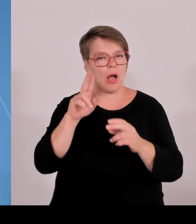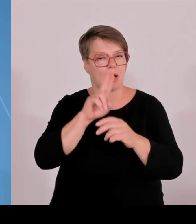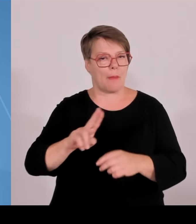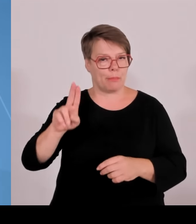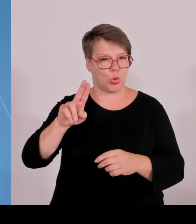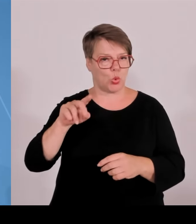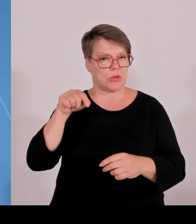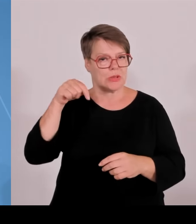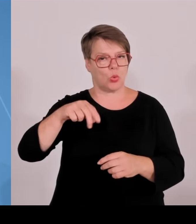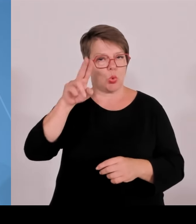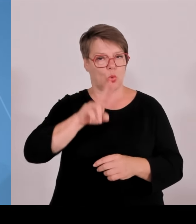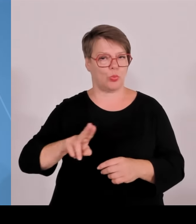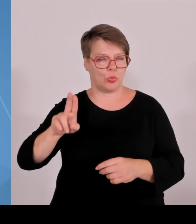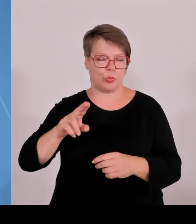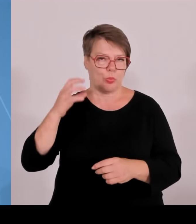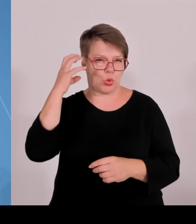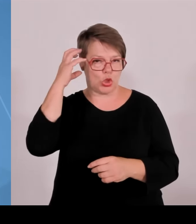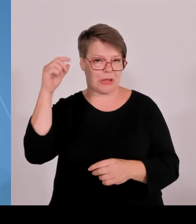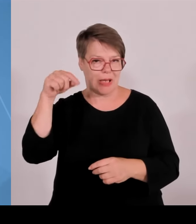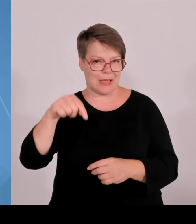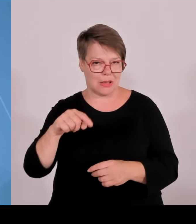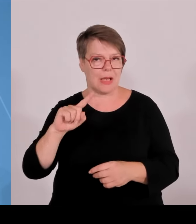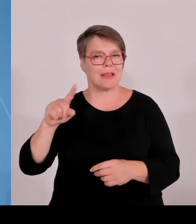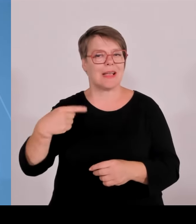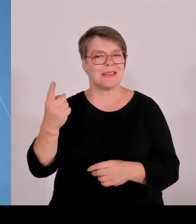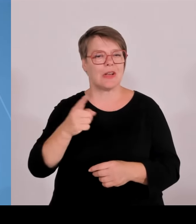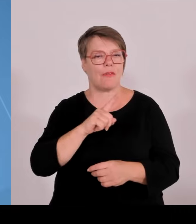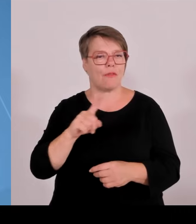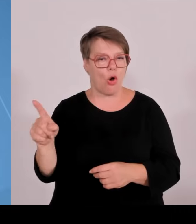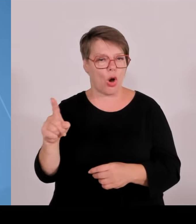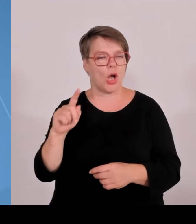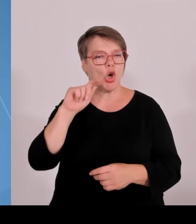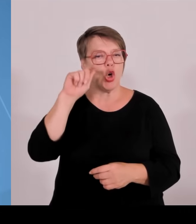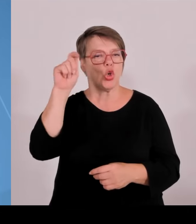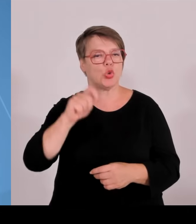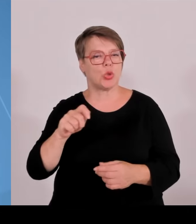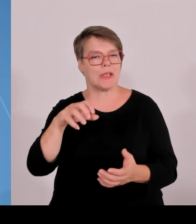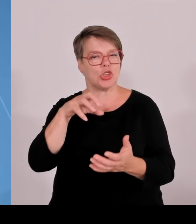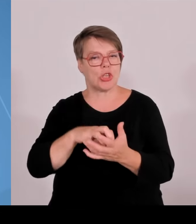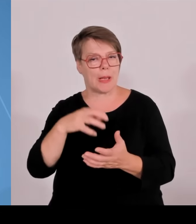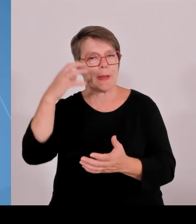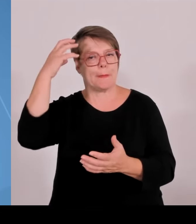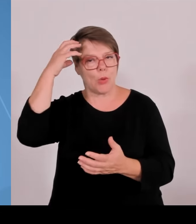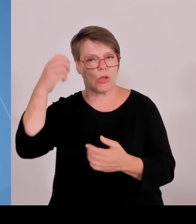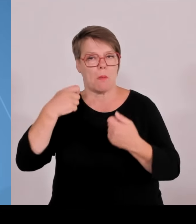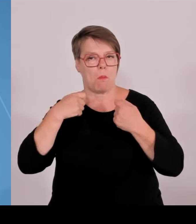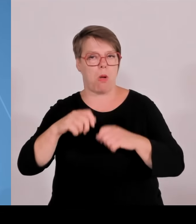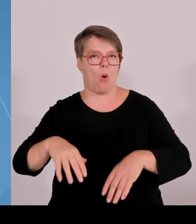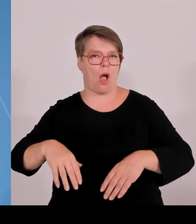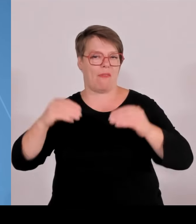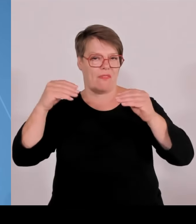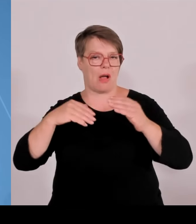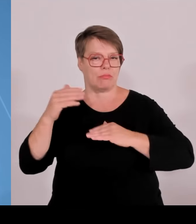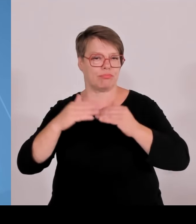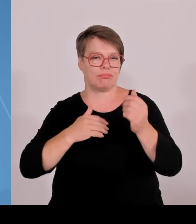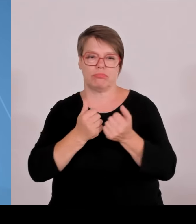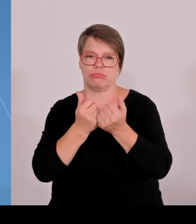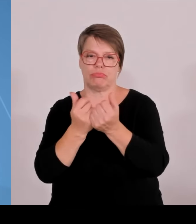ein mächtiges Bund-Länder-Programm mit einem Gesamtvolumen von 6 Milliarden €, 3,06 Milliarden vom Bund,